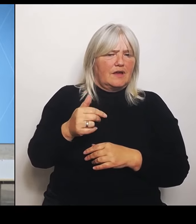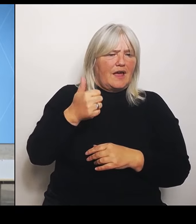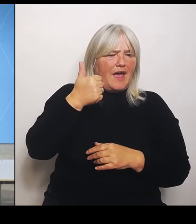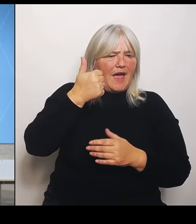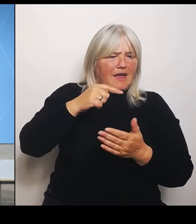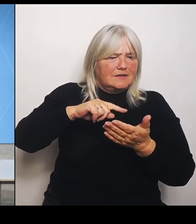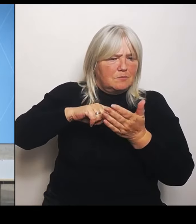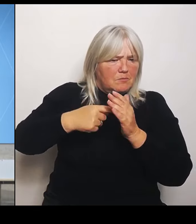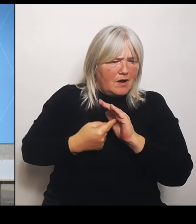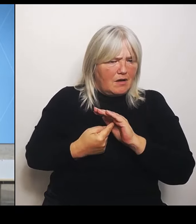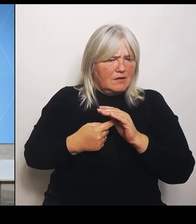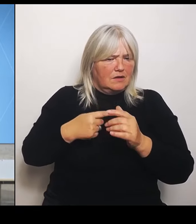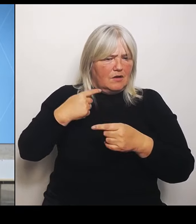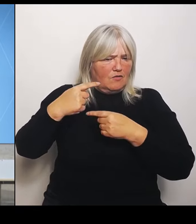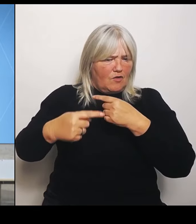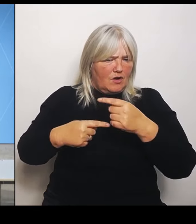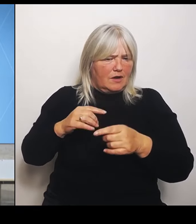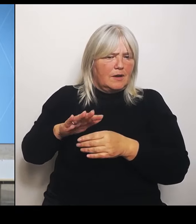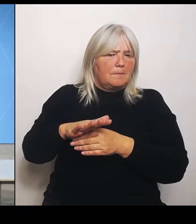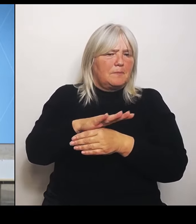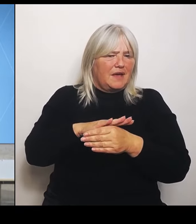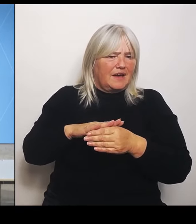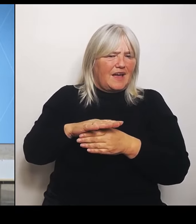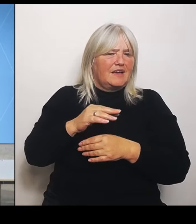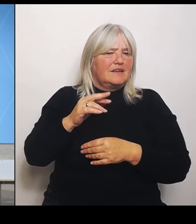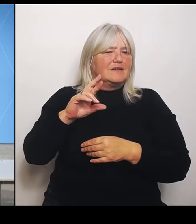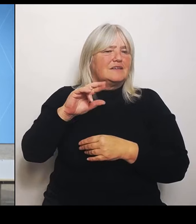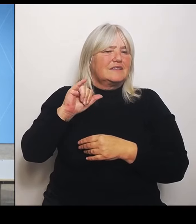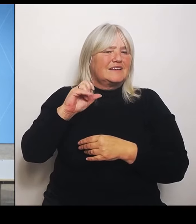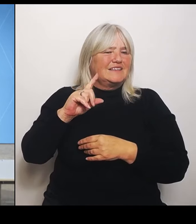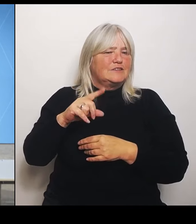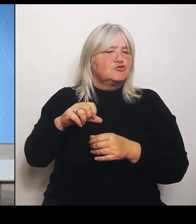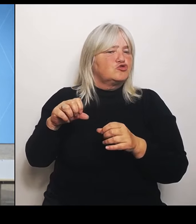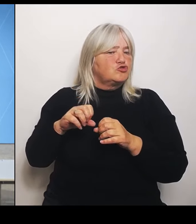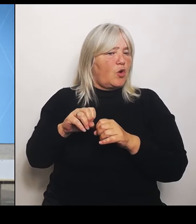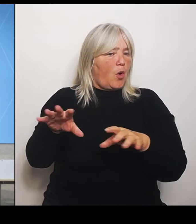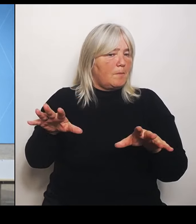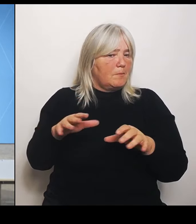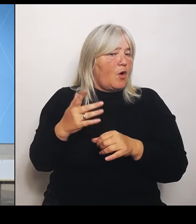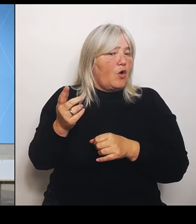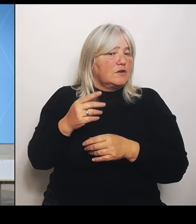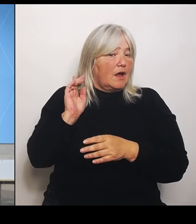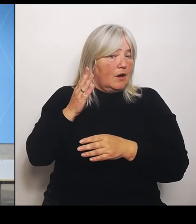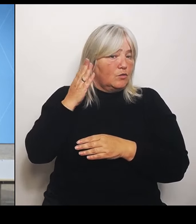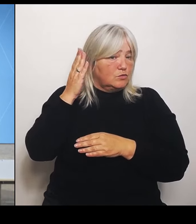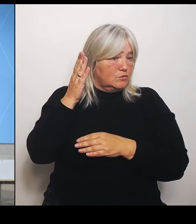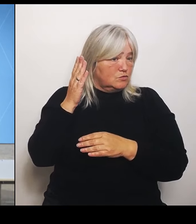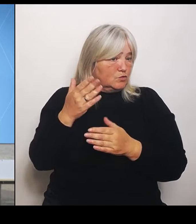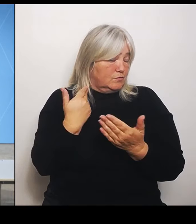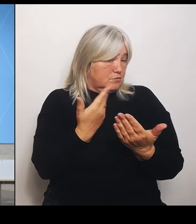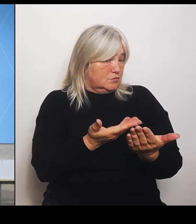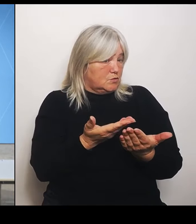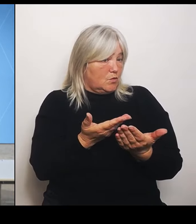soll das auch künftig so gehandhabt werden? Wie sieht es da aus? Und die zweite Frage wäre: Es wurden